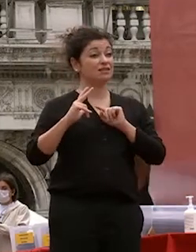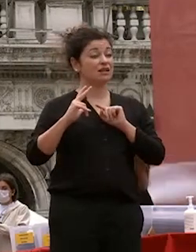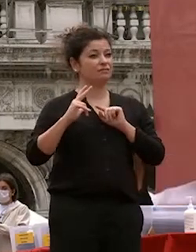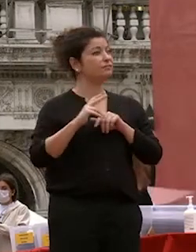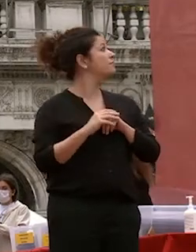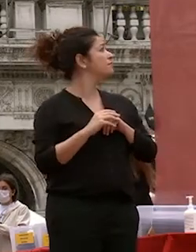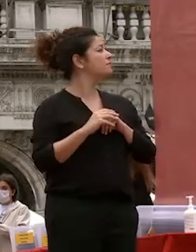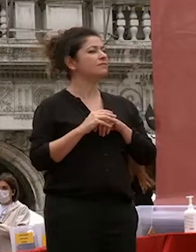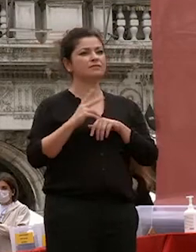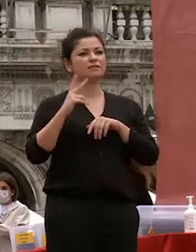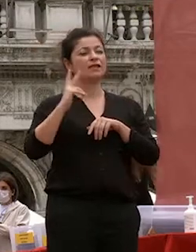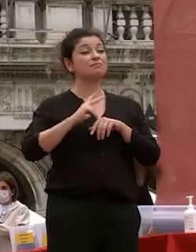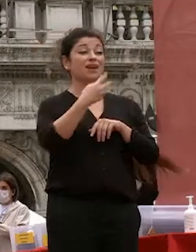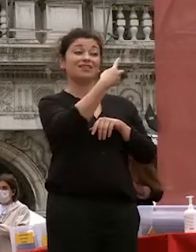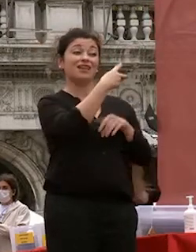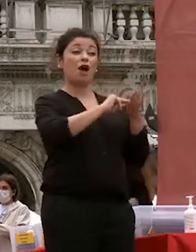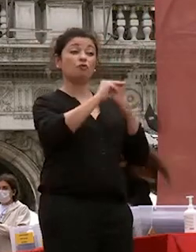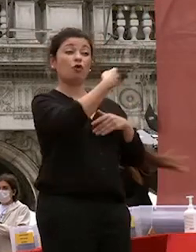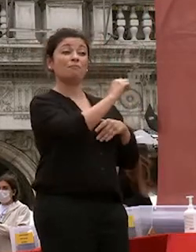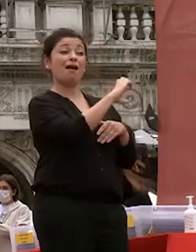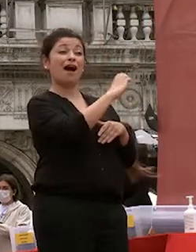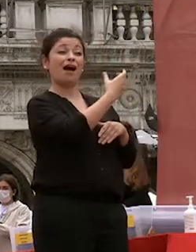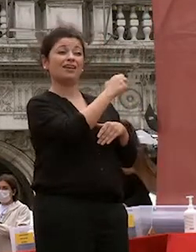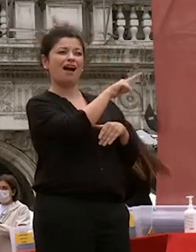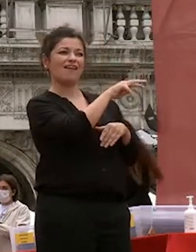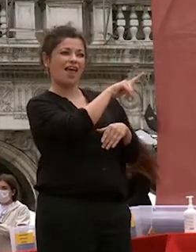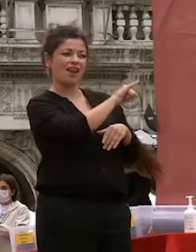machiavelli diceva che il futuro si costruisce con la ragione è che la